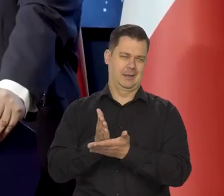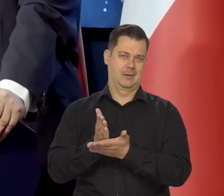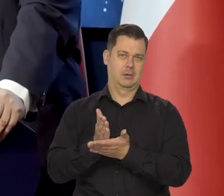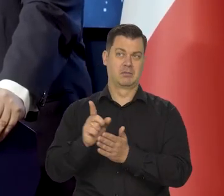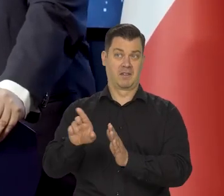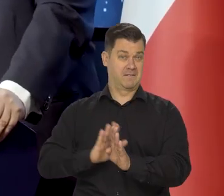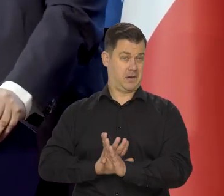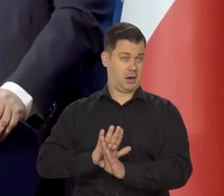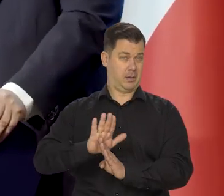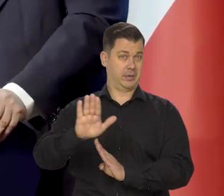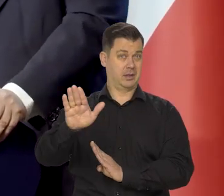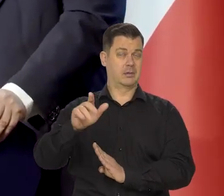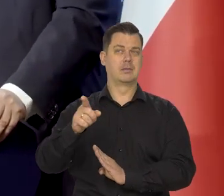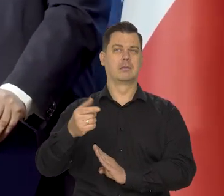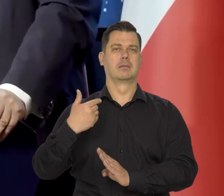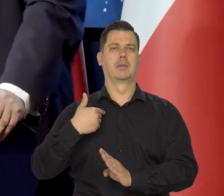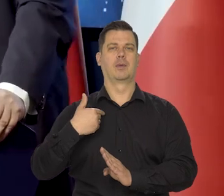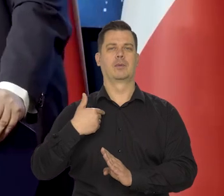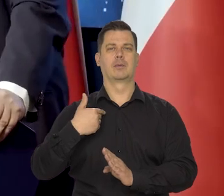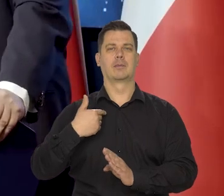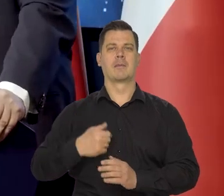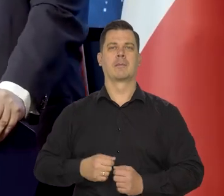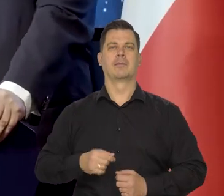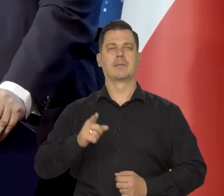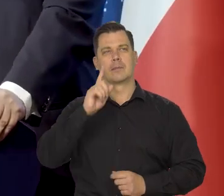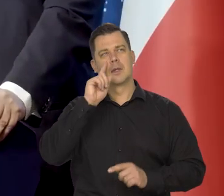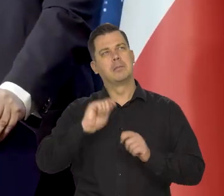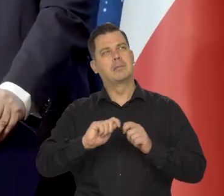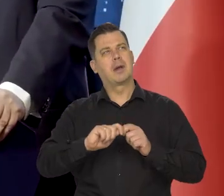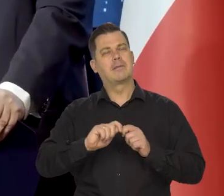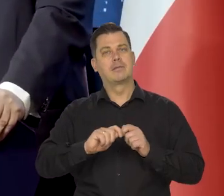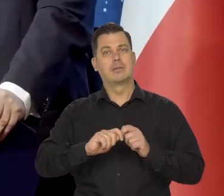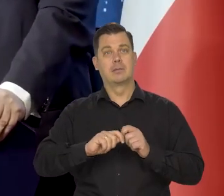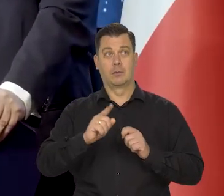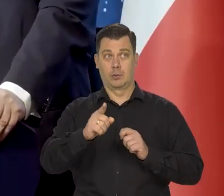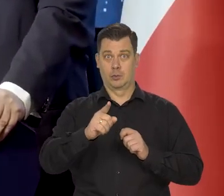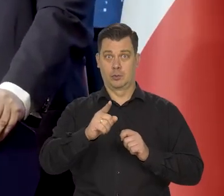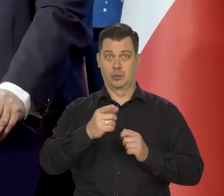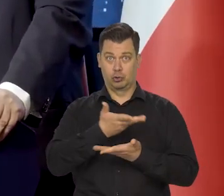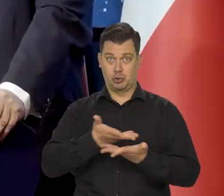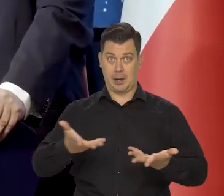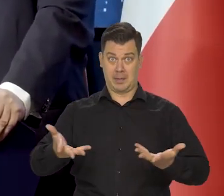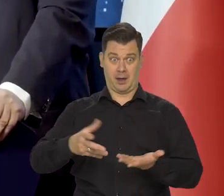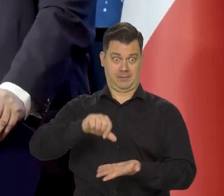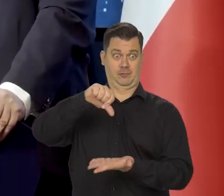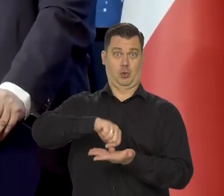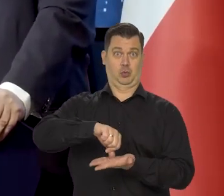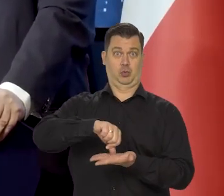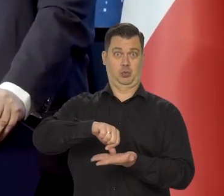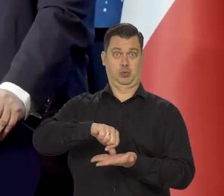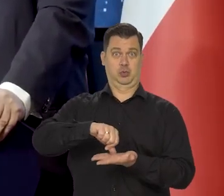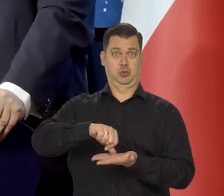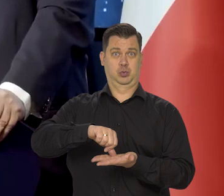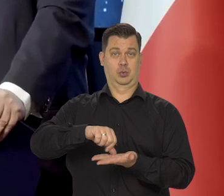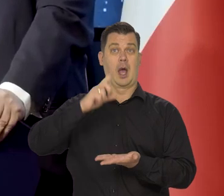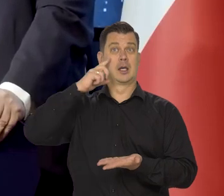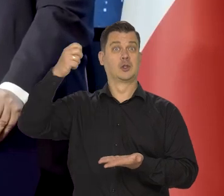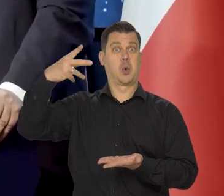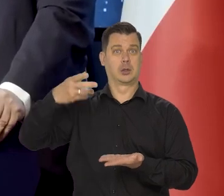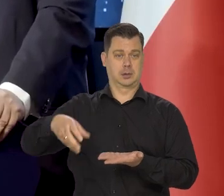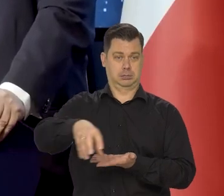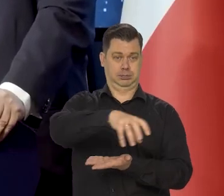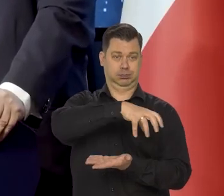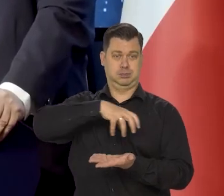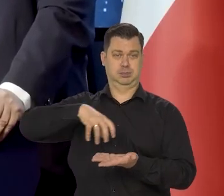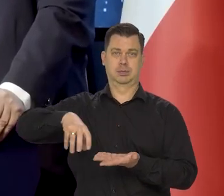który popularyzował spostrzeżenie, że to nie Ziemia jest centrum obrotu sfer niebieskich,